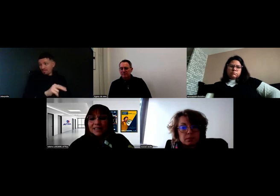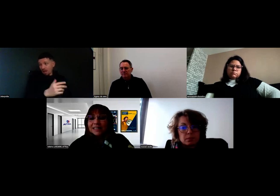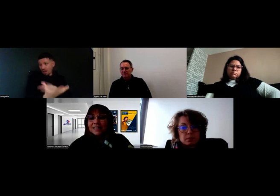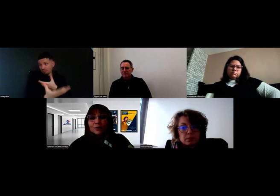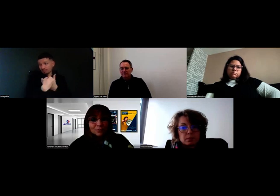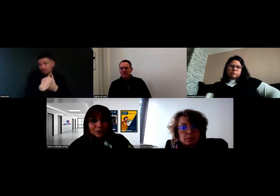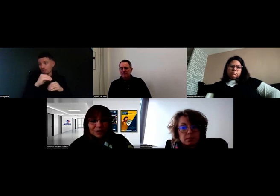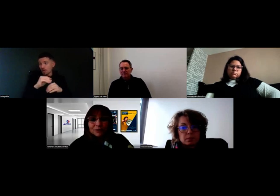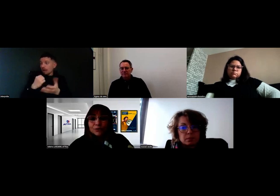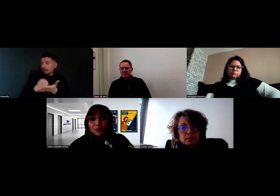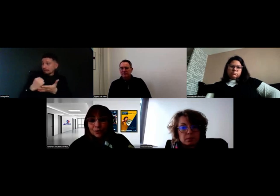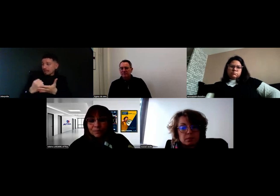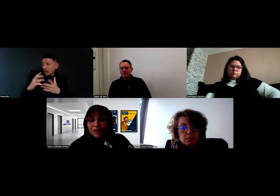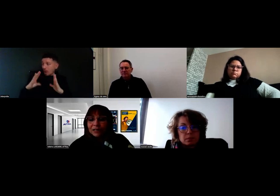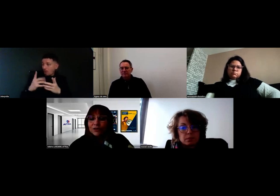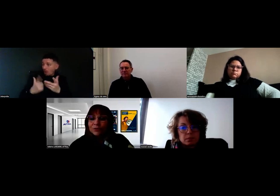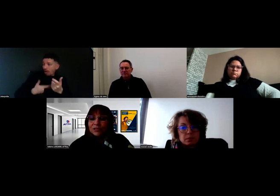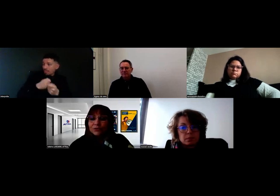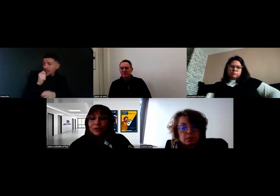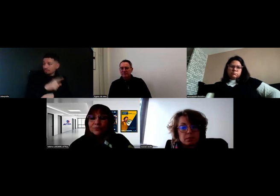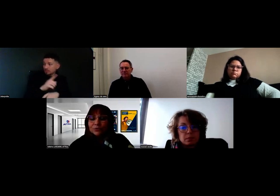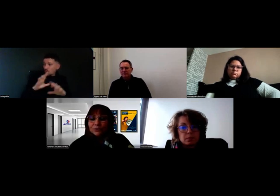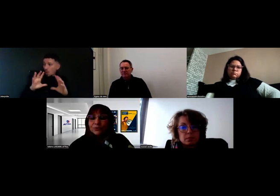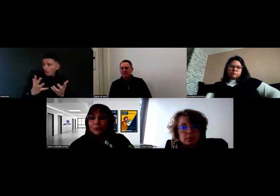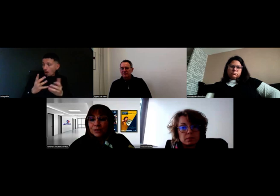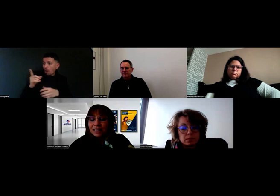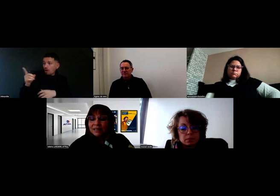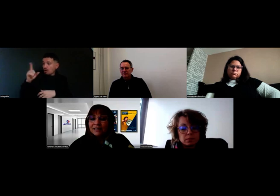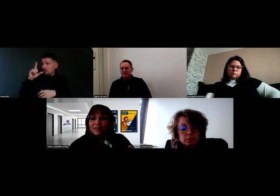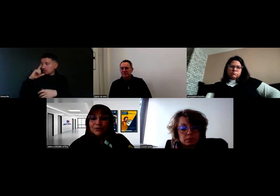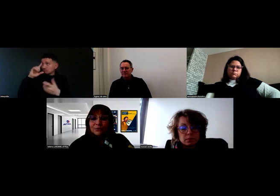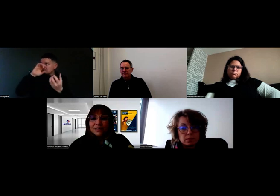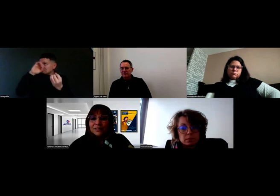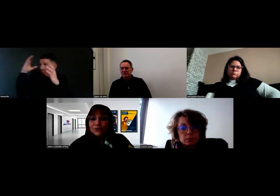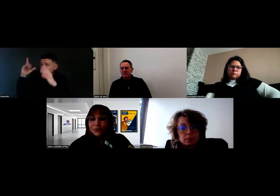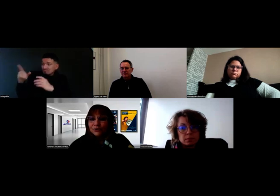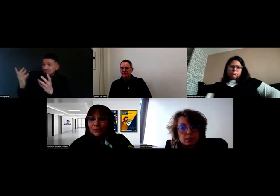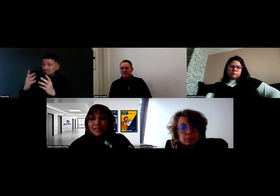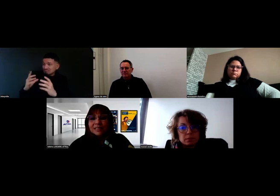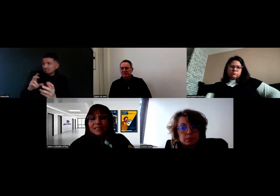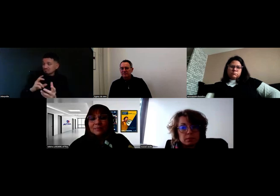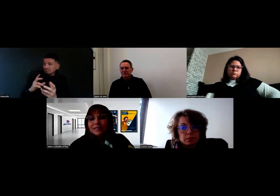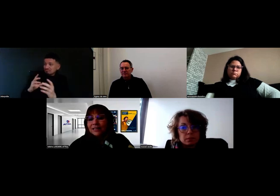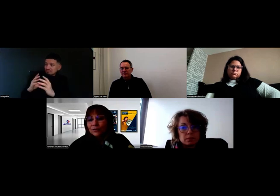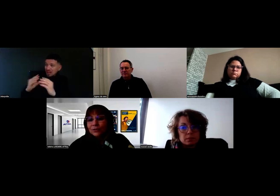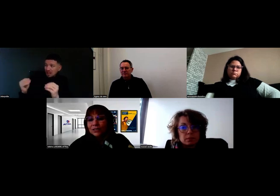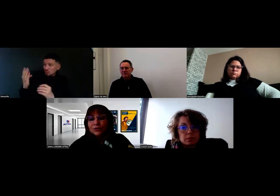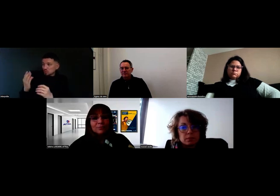quelles étaient leurs demandes et comment nous répondions aux exigences des examens et de la réglementation.